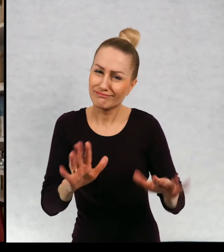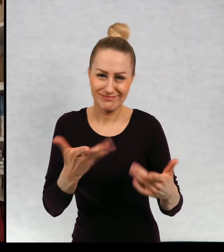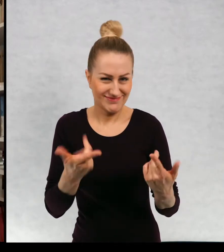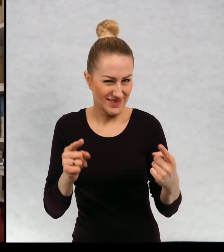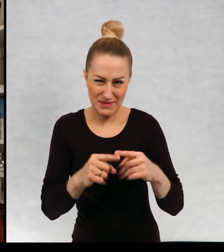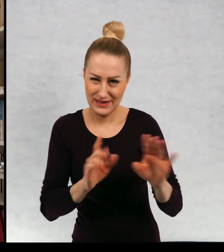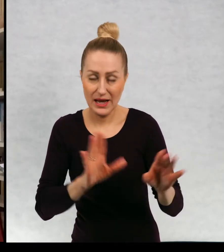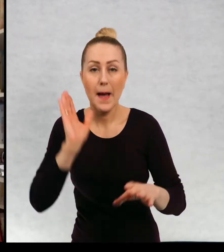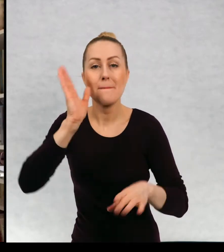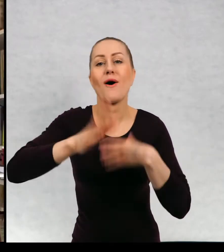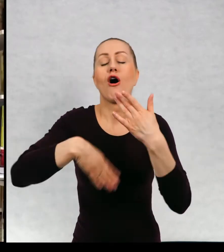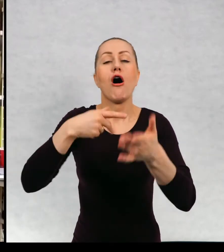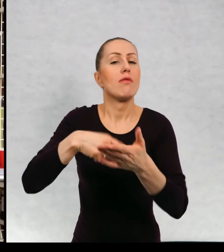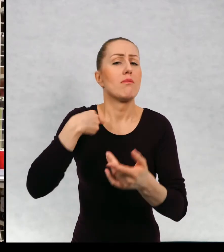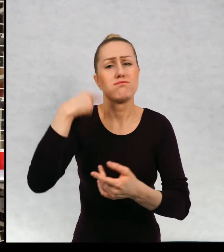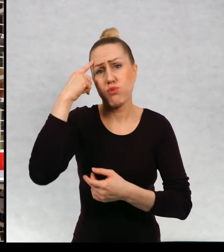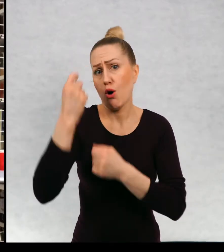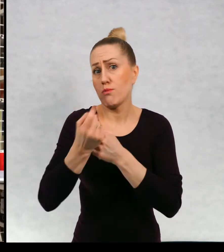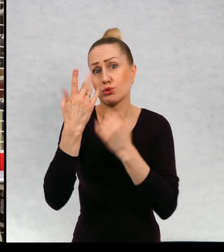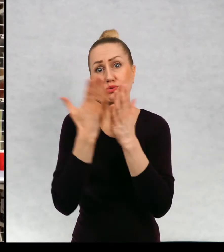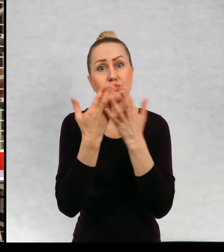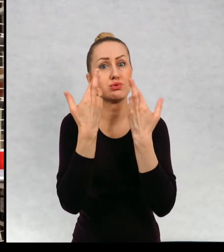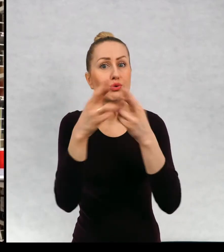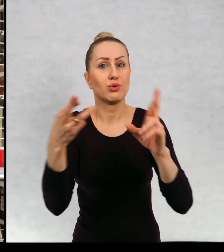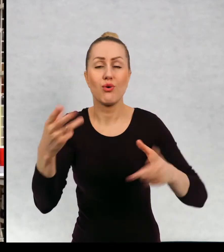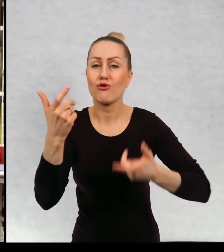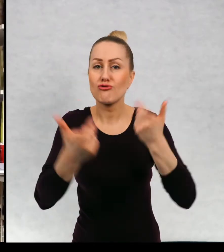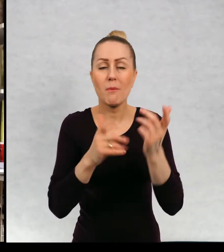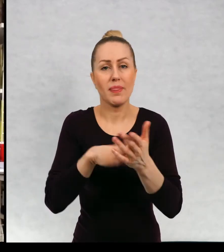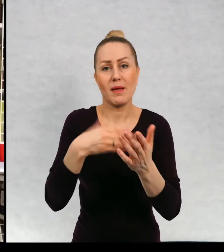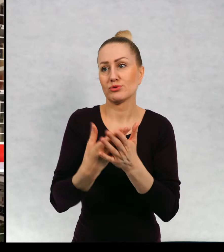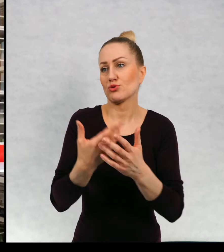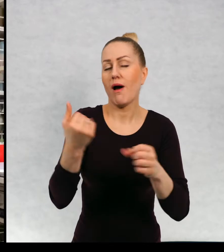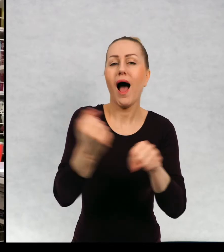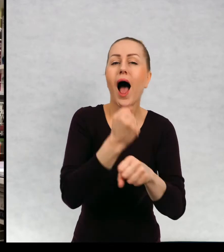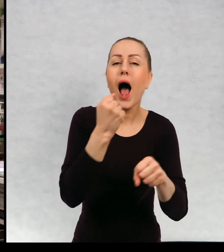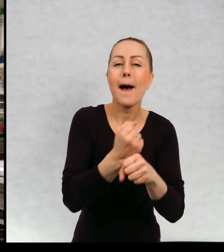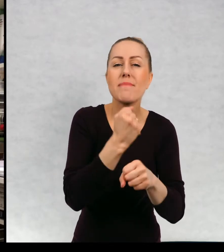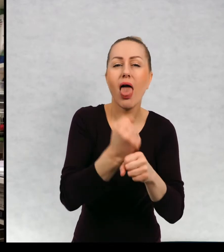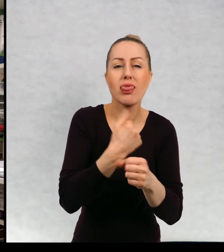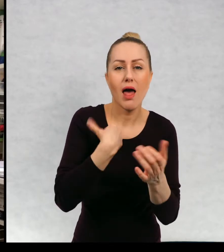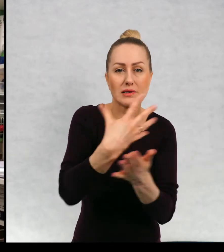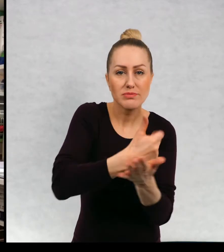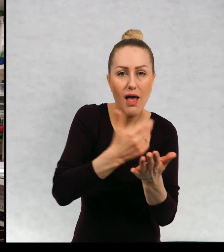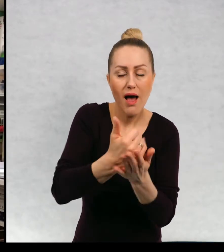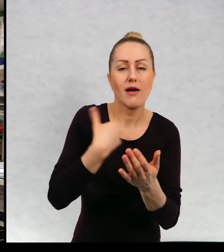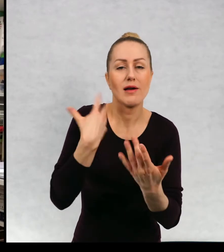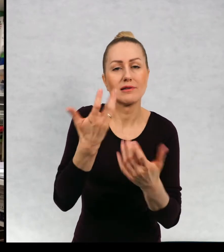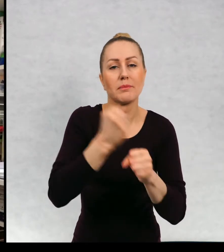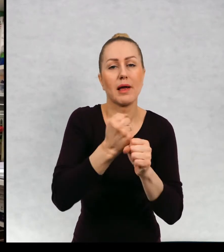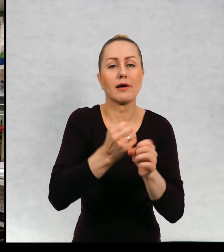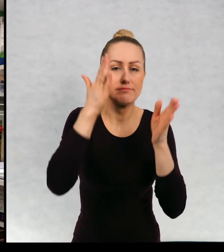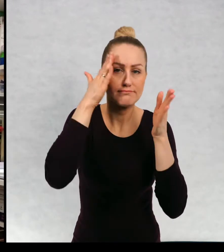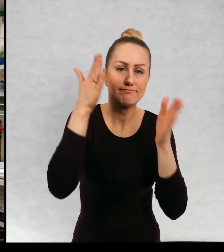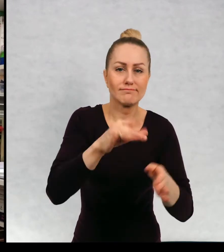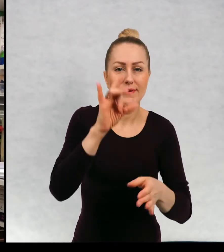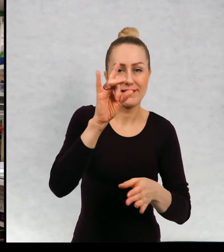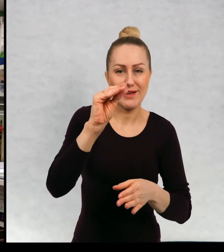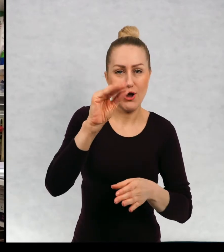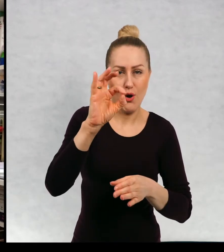Później miałam różne pomysły na swoje życie. na przykład zbieram kamienie. Chciałam być biologiem, zawsze